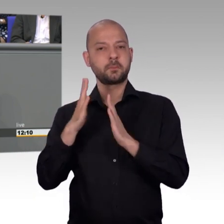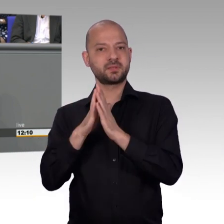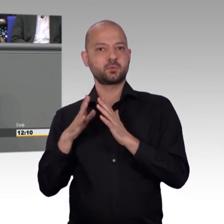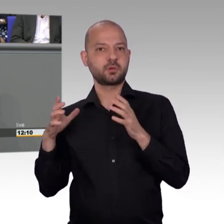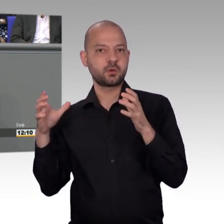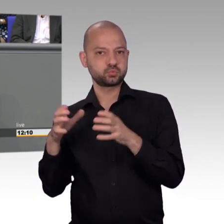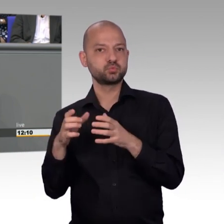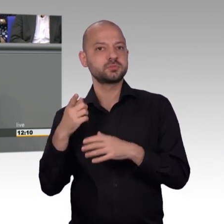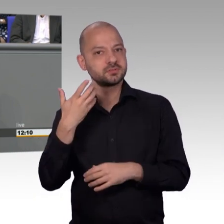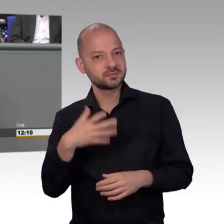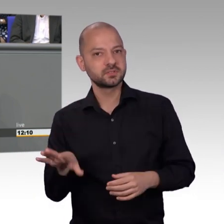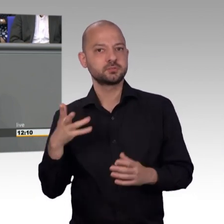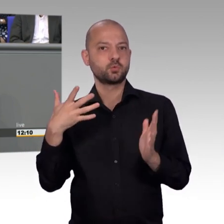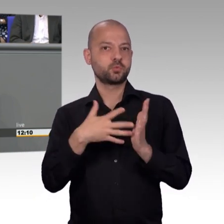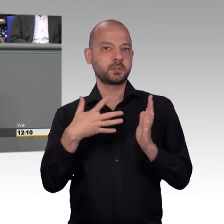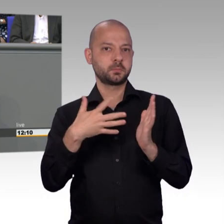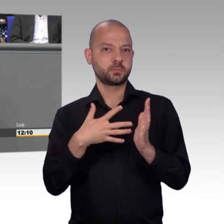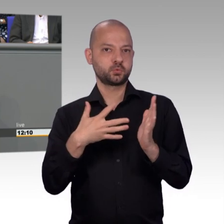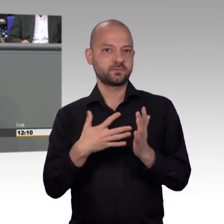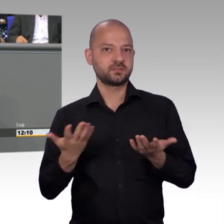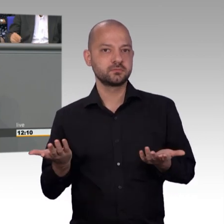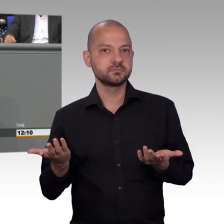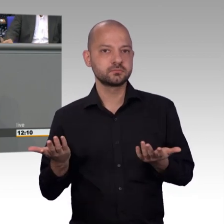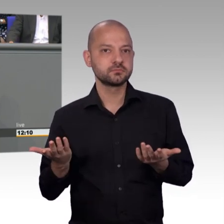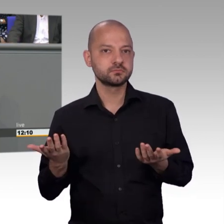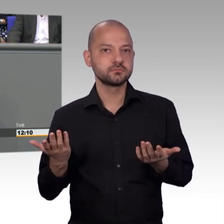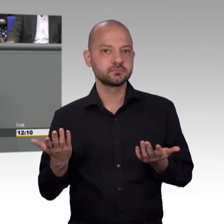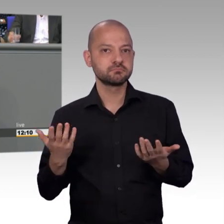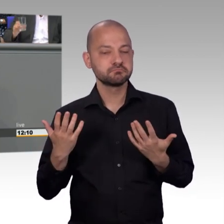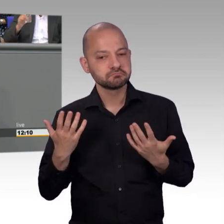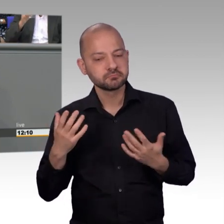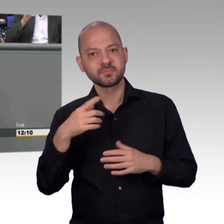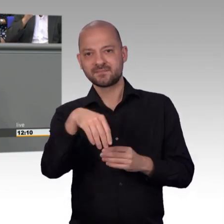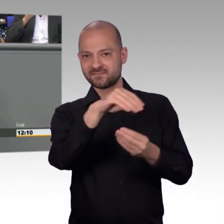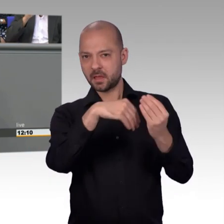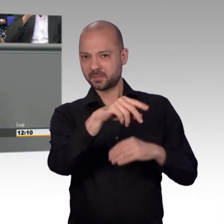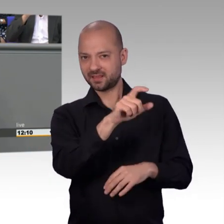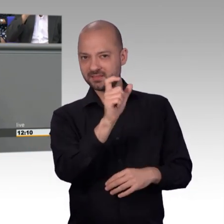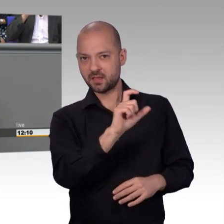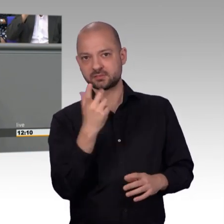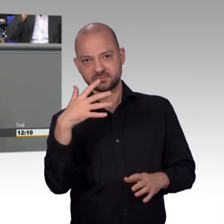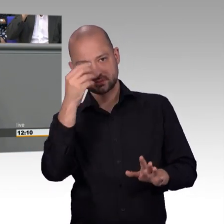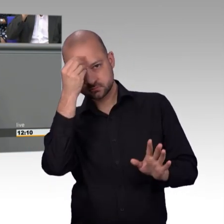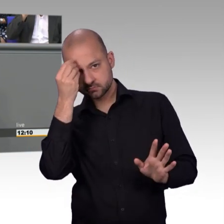des einzelnen Menschen, sei es der älteren Dame, die wegen Osteoporose einen Badewannenlift braucht, oder sonstige Fragen hat,